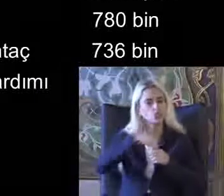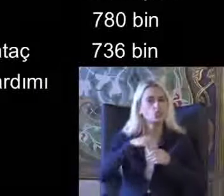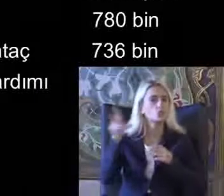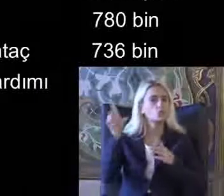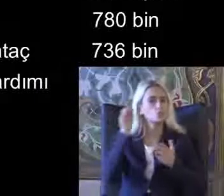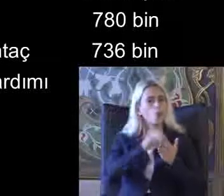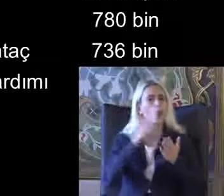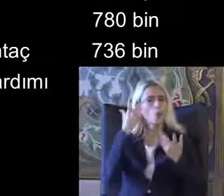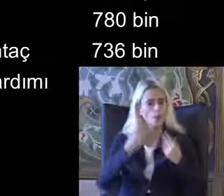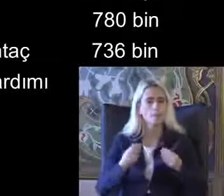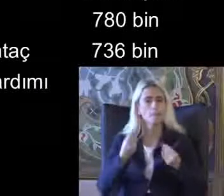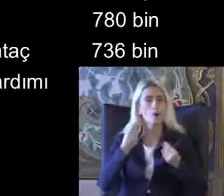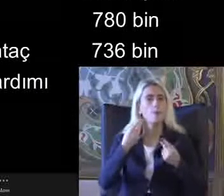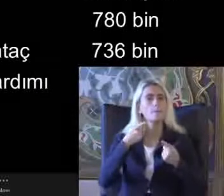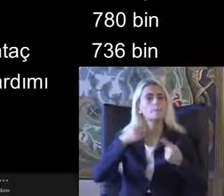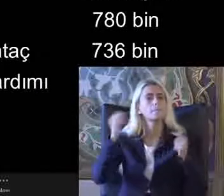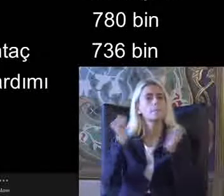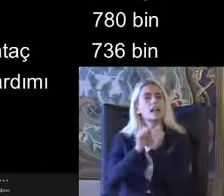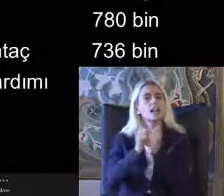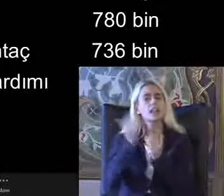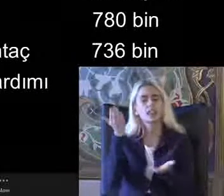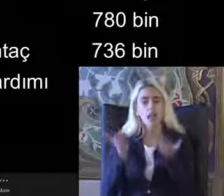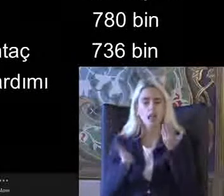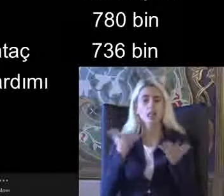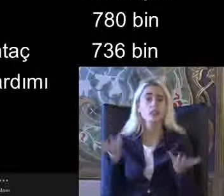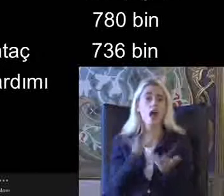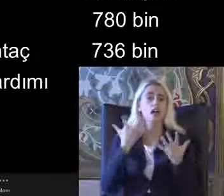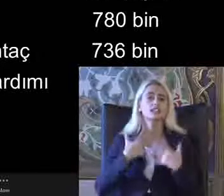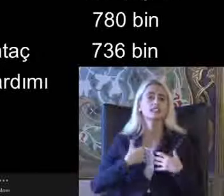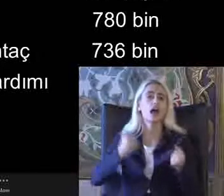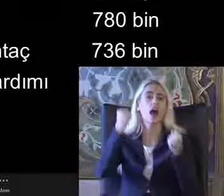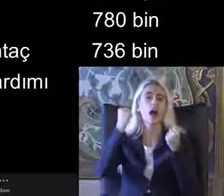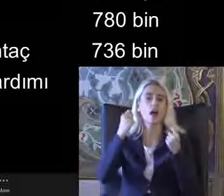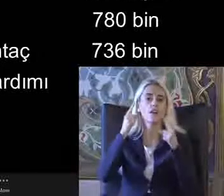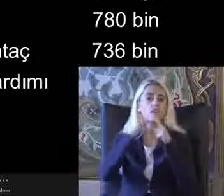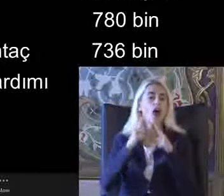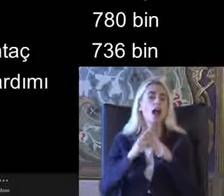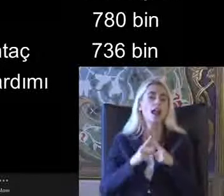Birlikte değerlendirildiğinde daha sağlıklı veriler elde edilebilir Örneğin